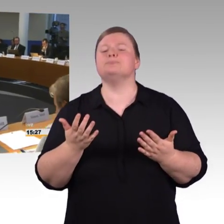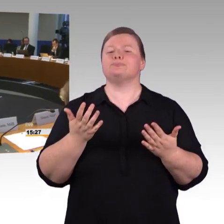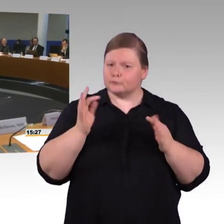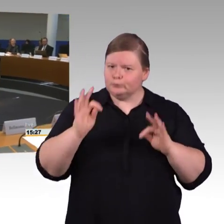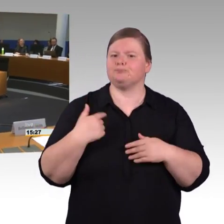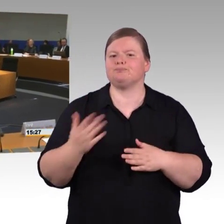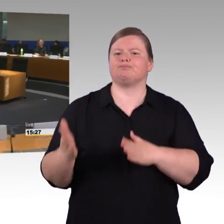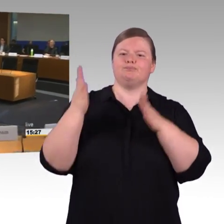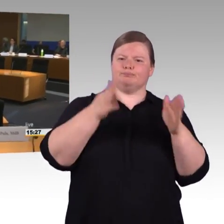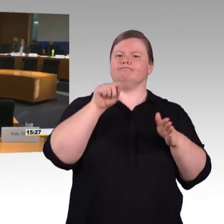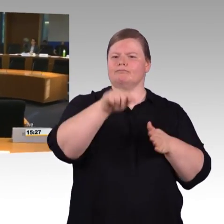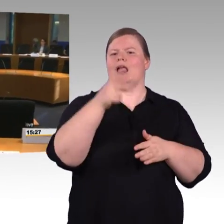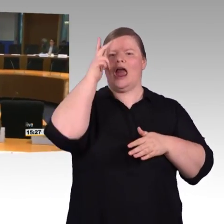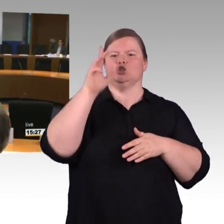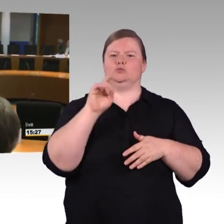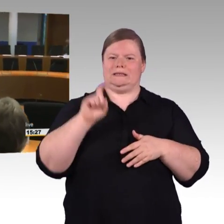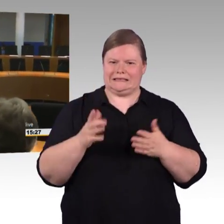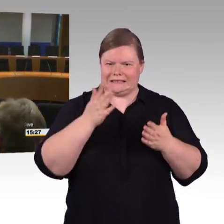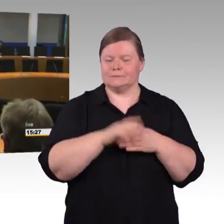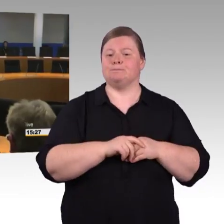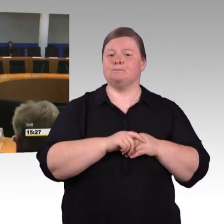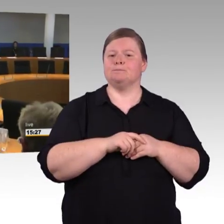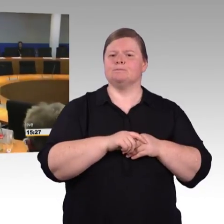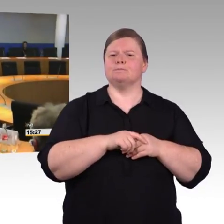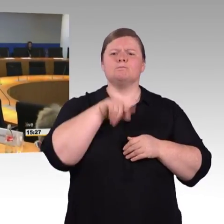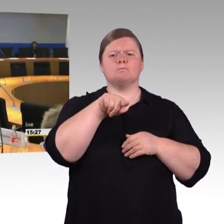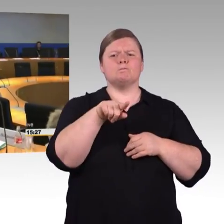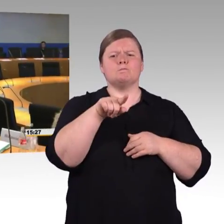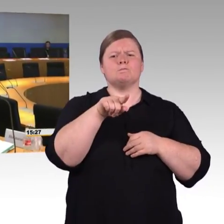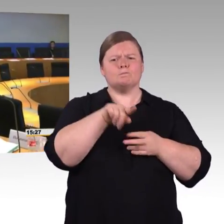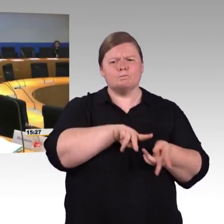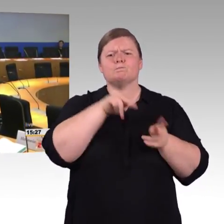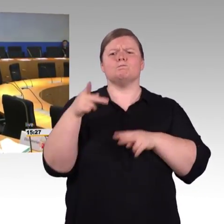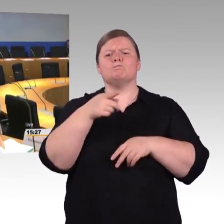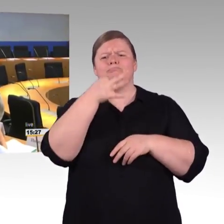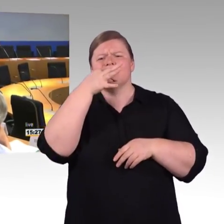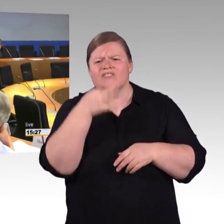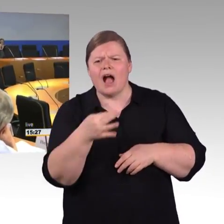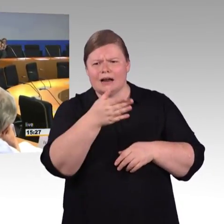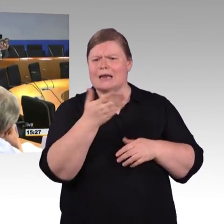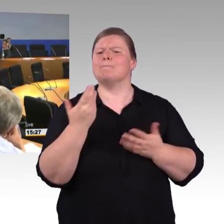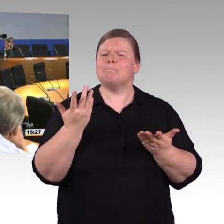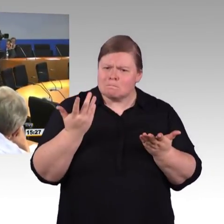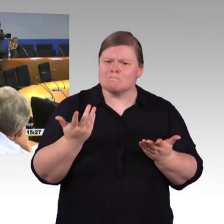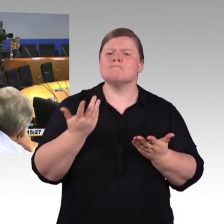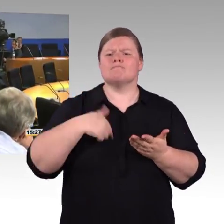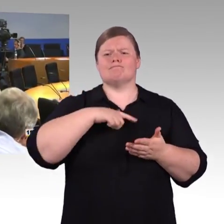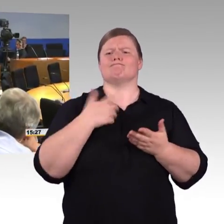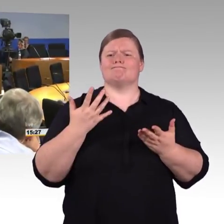den wir dann aufbauen, unterschiedlich auszuwerten und verschiedene Algorithmen rüber legen. Wir fangen, jetzt an, das wurde auch gerade von der DB gesagt,